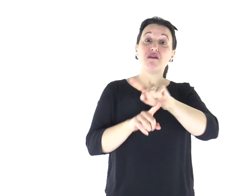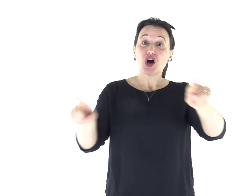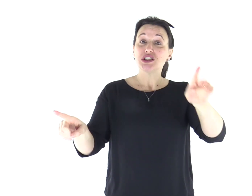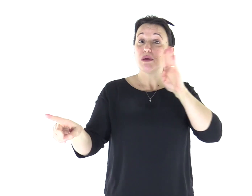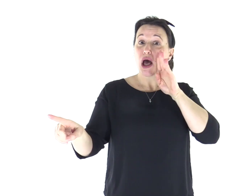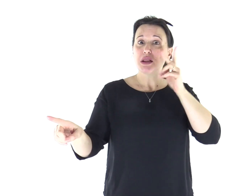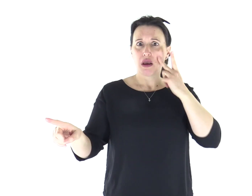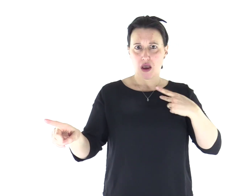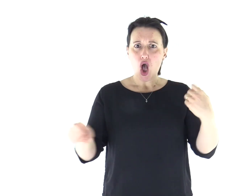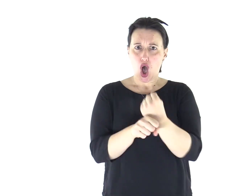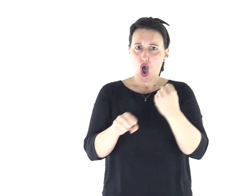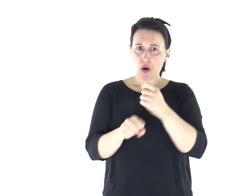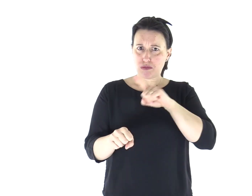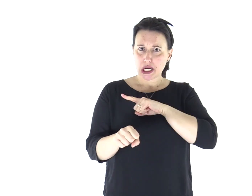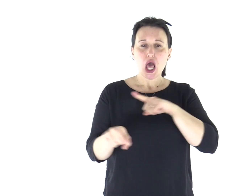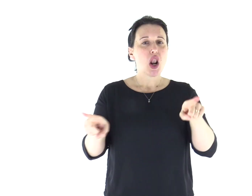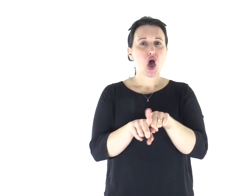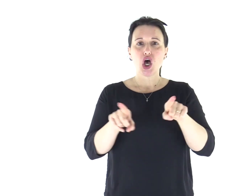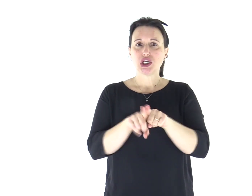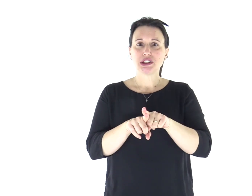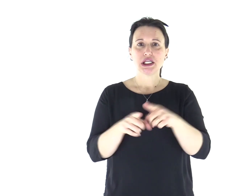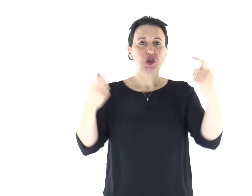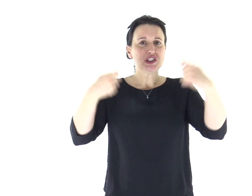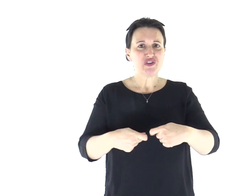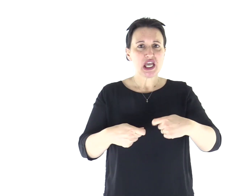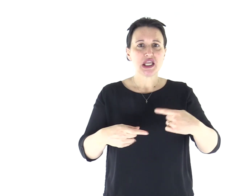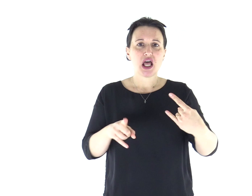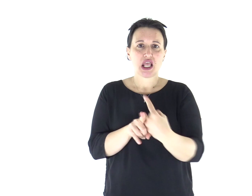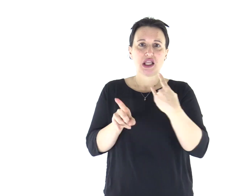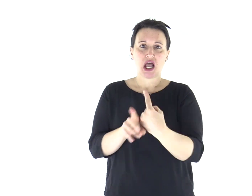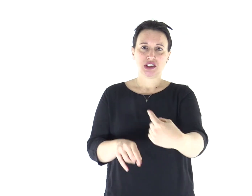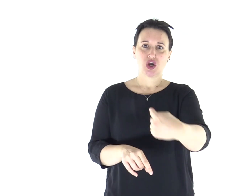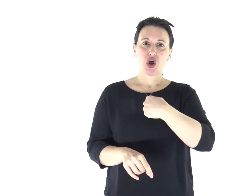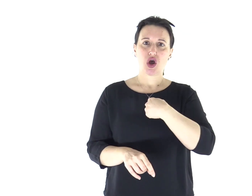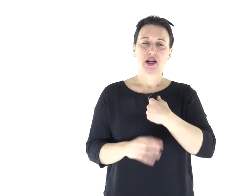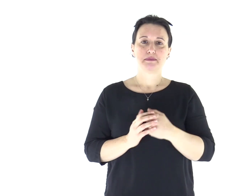dove mi tentarono i vostri padri: mi misero alla prova pur avendo visto le mie opere».